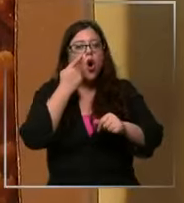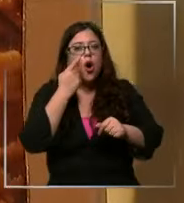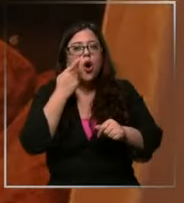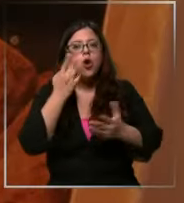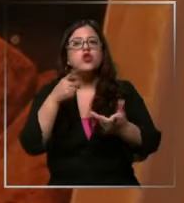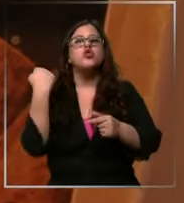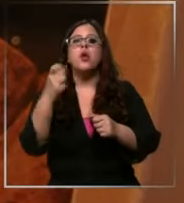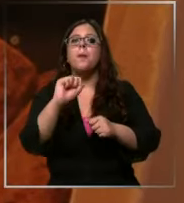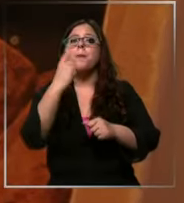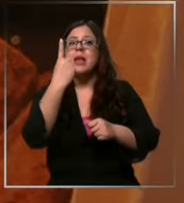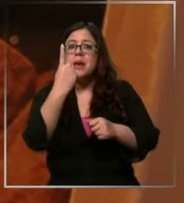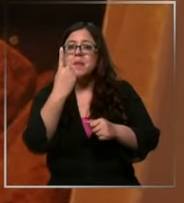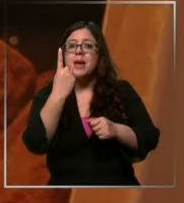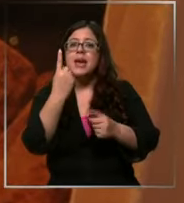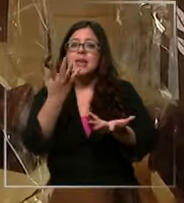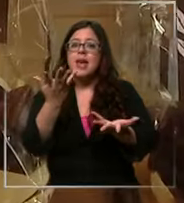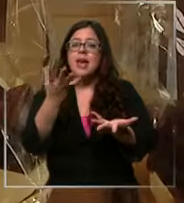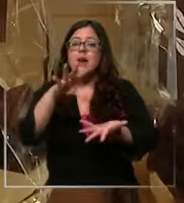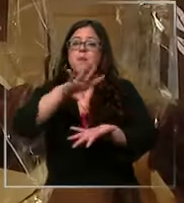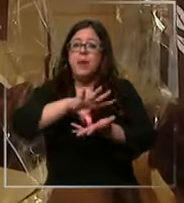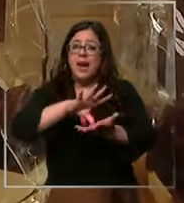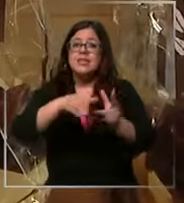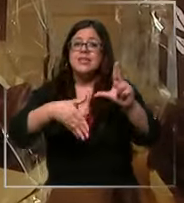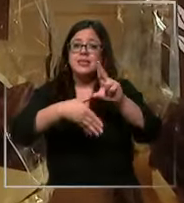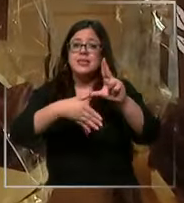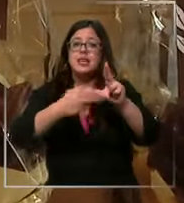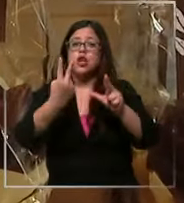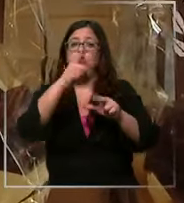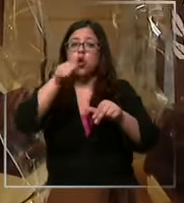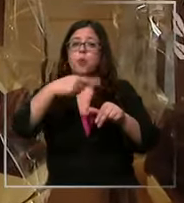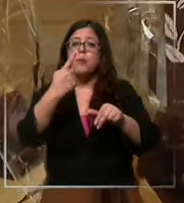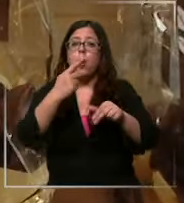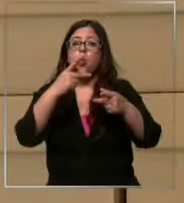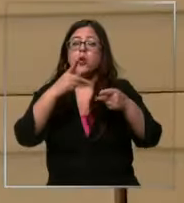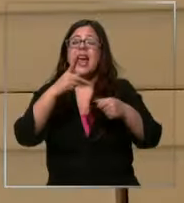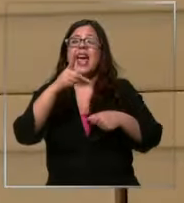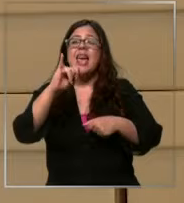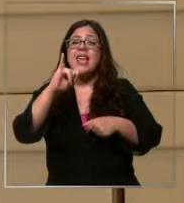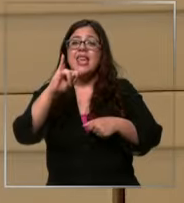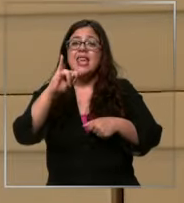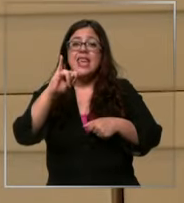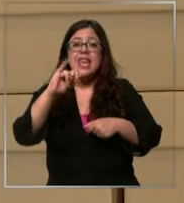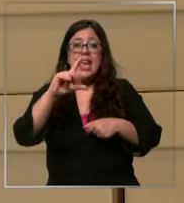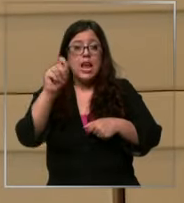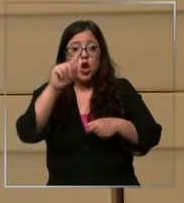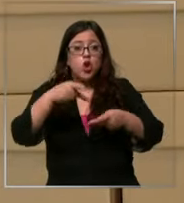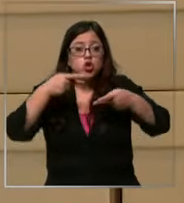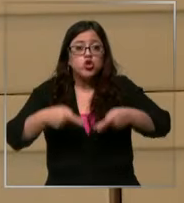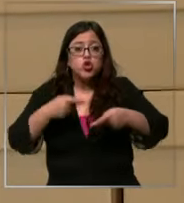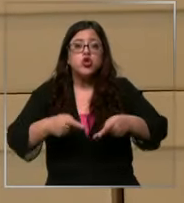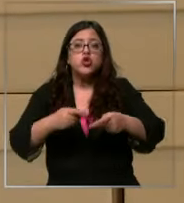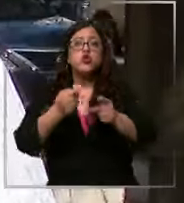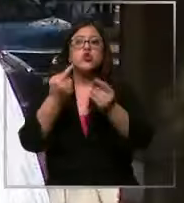el primer consumidor de latinoamérica con 2,1 kg por persona y de las variedades más disímiles muy